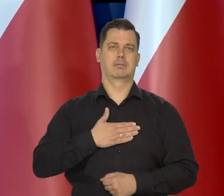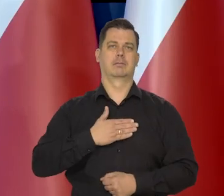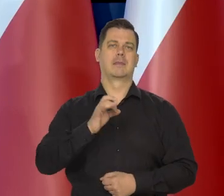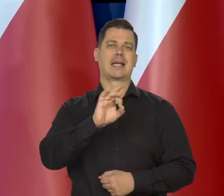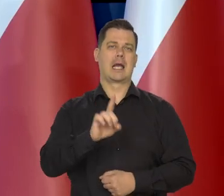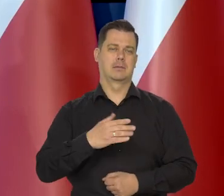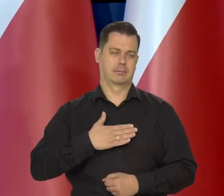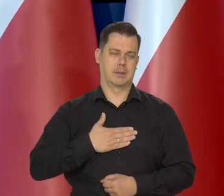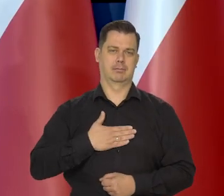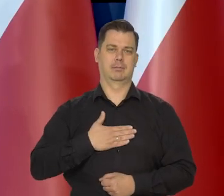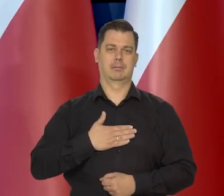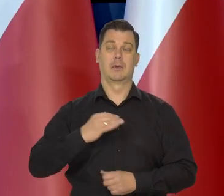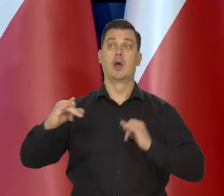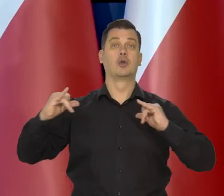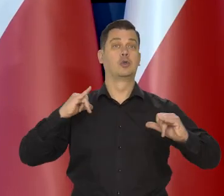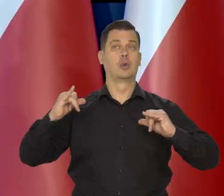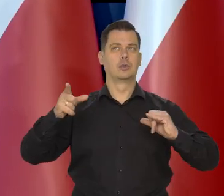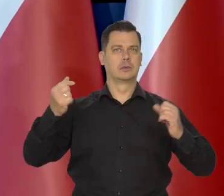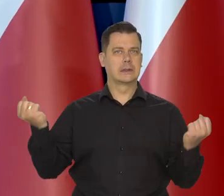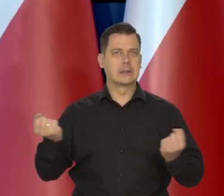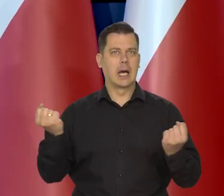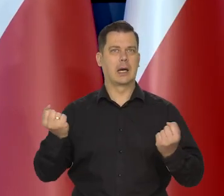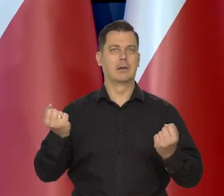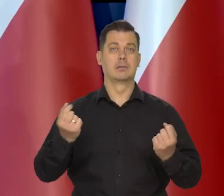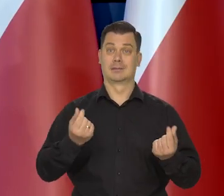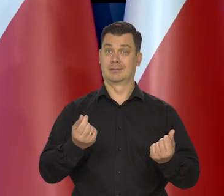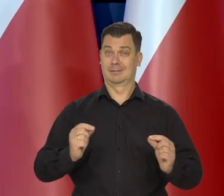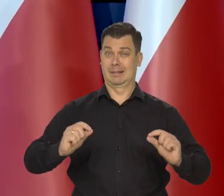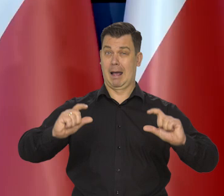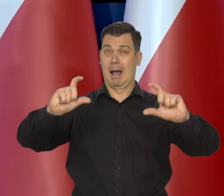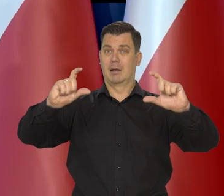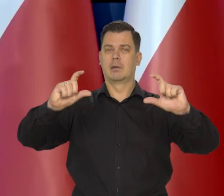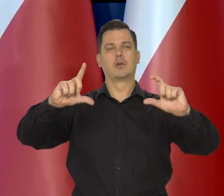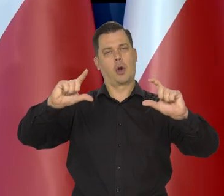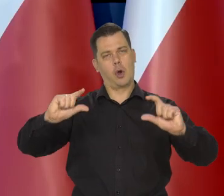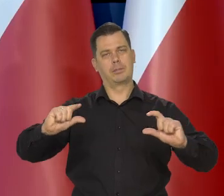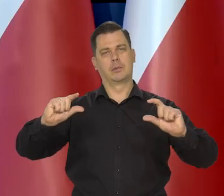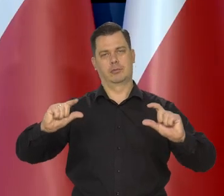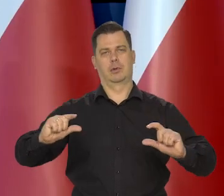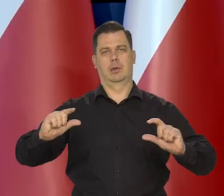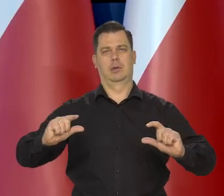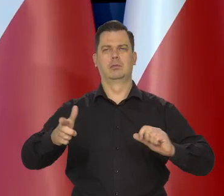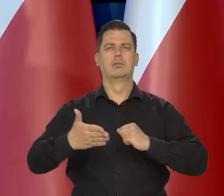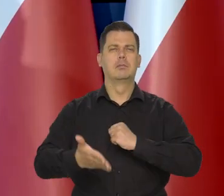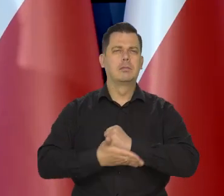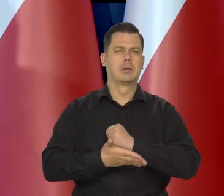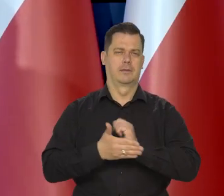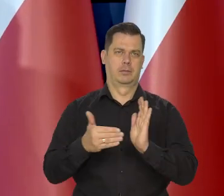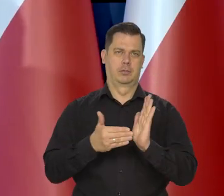Rząd robi wszystko co może, żeby ceny tych niezbędnych do życia podstawowych produktów